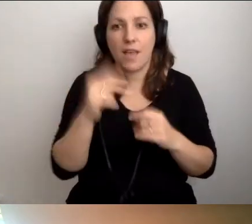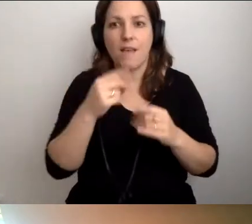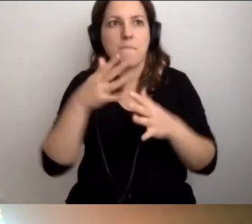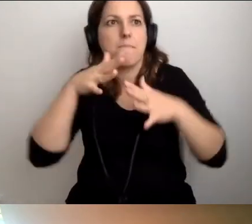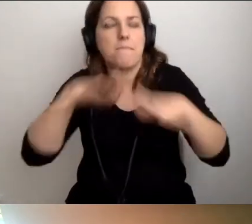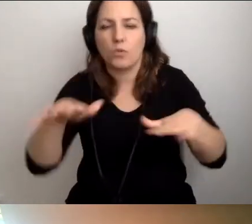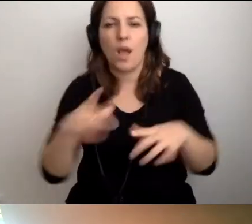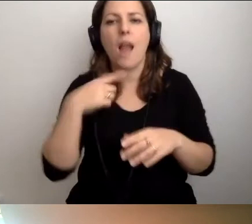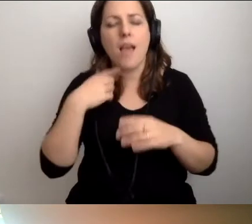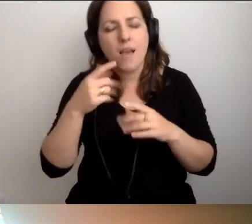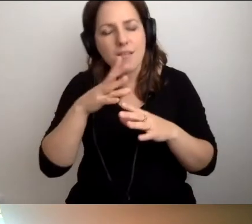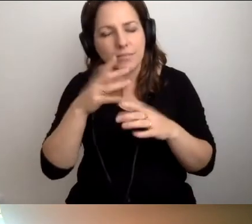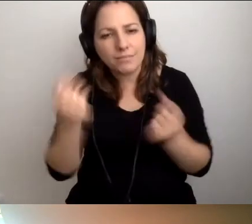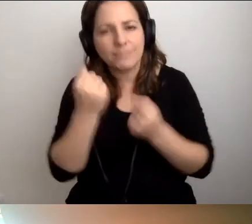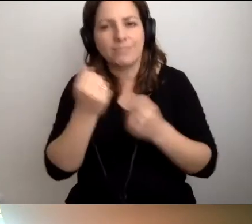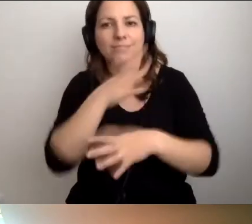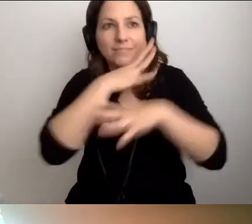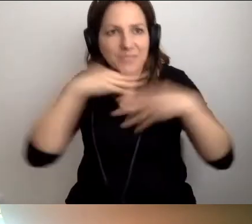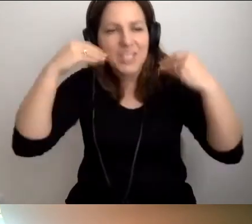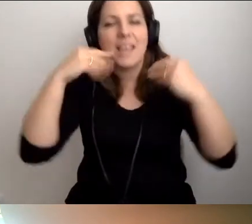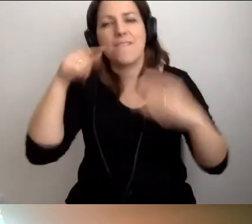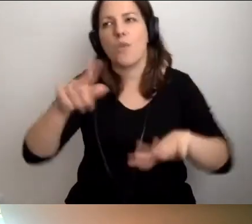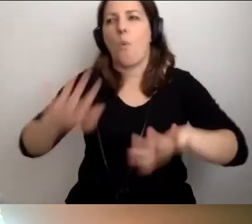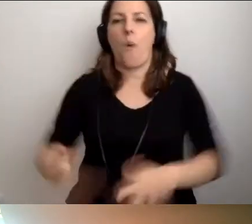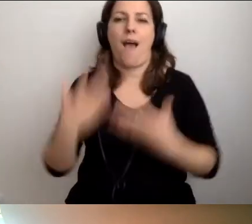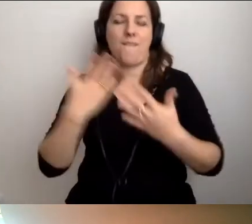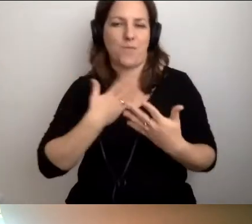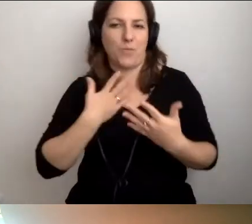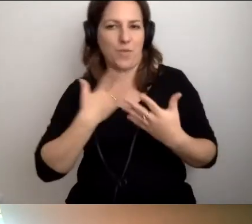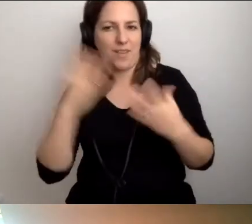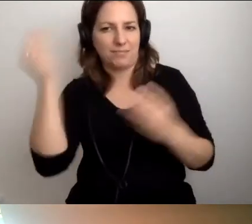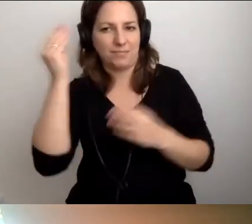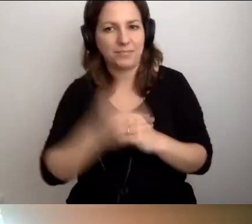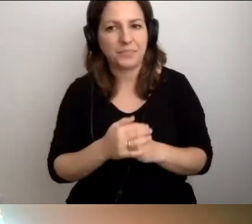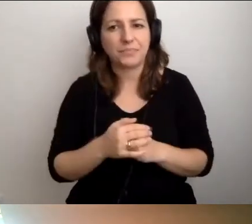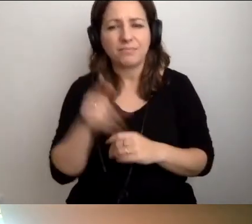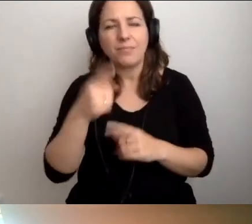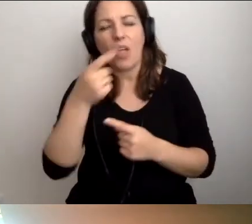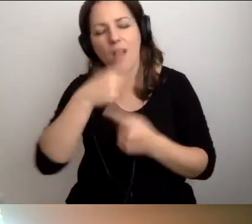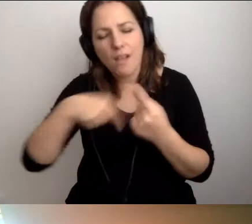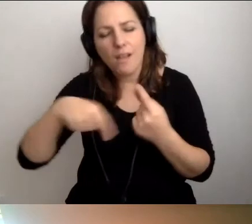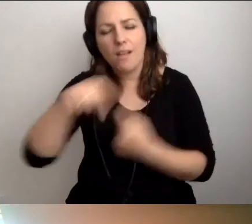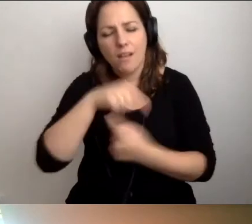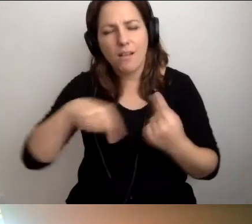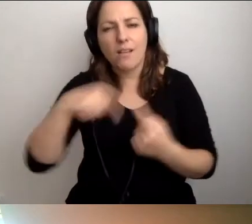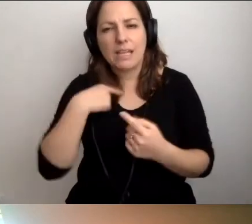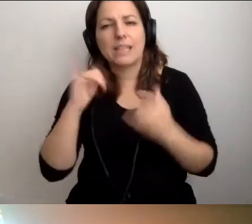I postarajmy się do tego uśmiechnąć. Wtedy wszystkim będzie łatwiej. To jest odpowiedź, tak krążymy: Jak wprowadzać dostępność?